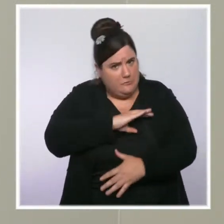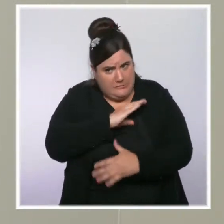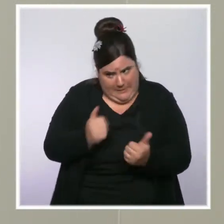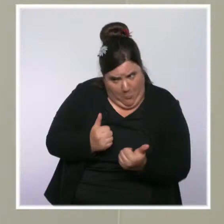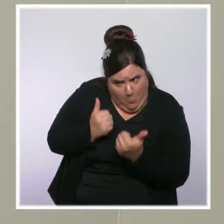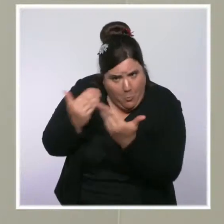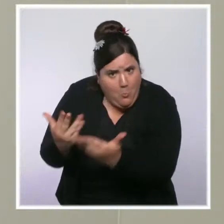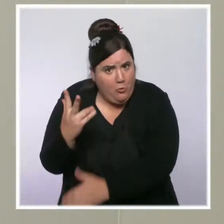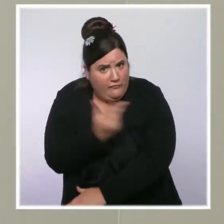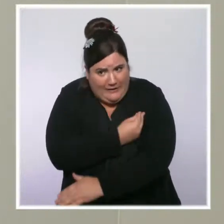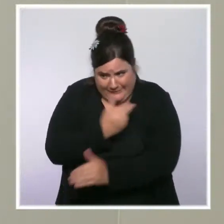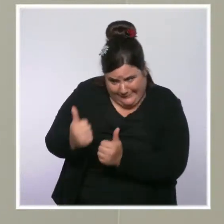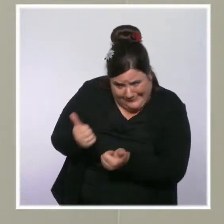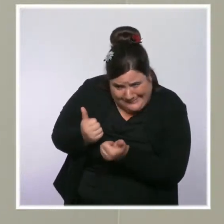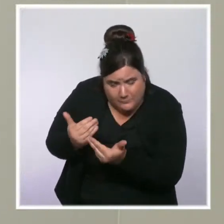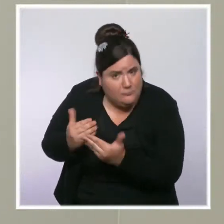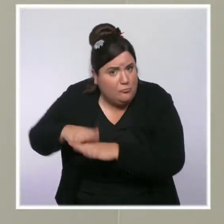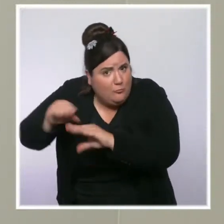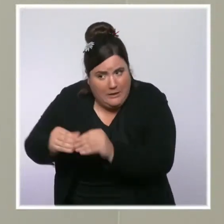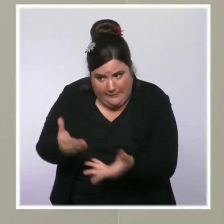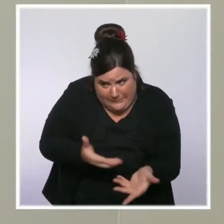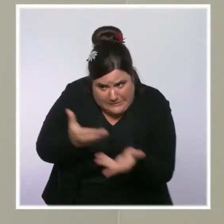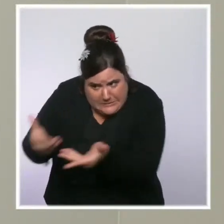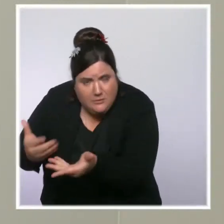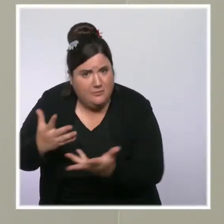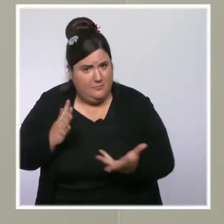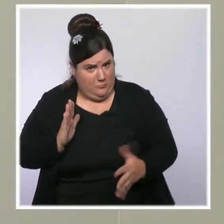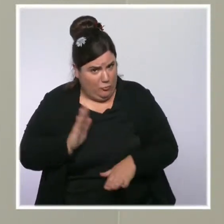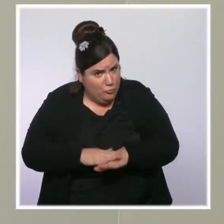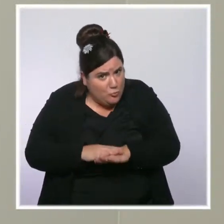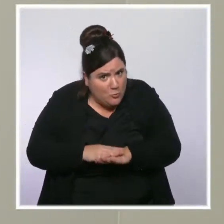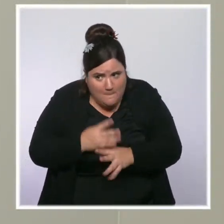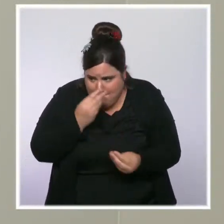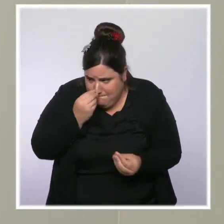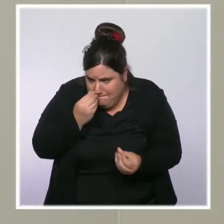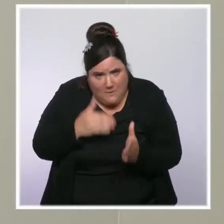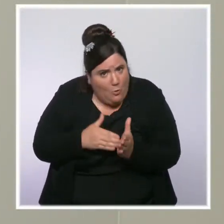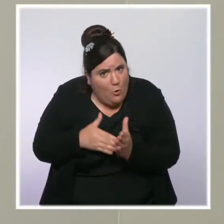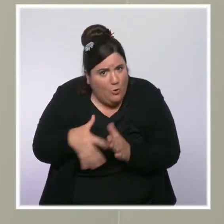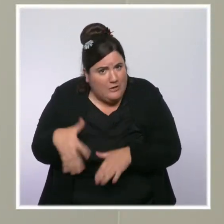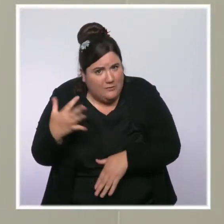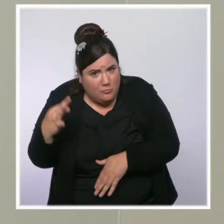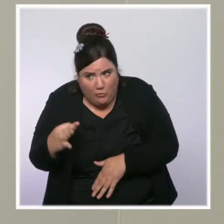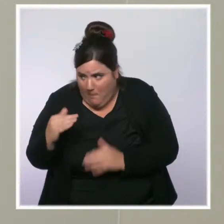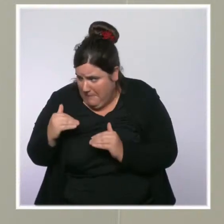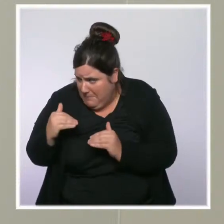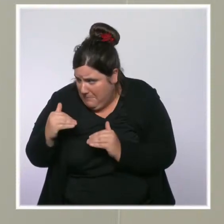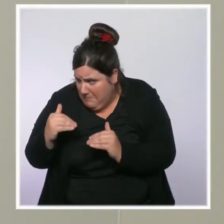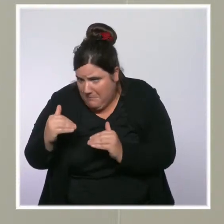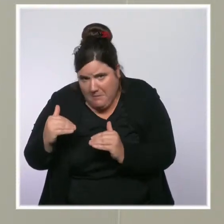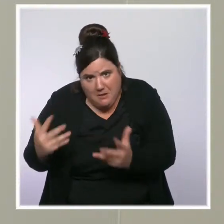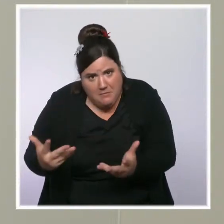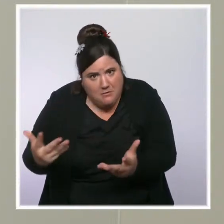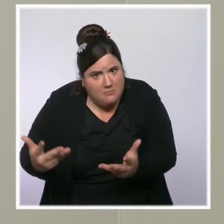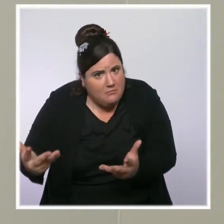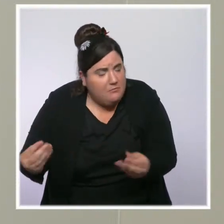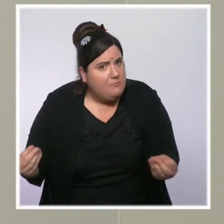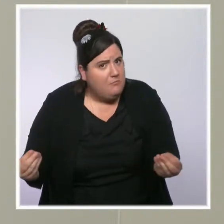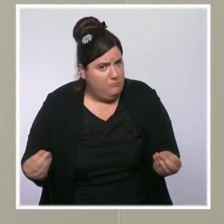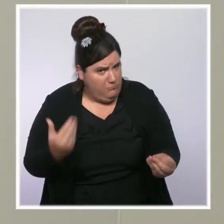vacciner ces personnes, mais on a l'impression que ça stagne, en tout cas ces derniers mois. Est-ce qu'il y a d'autres mesures qui sont prévues pour vacciner